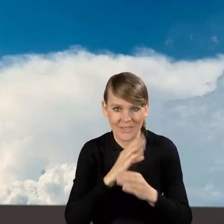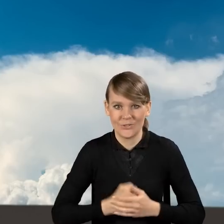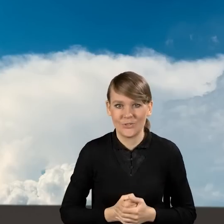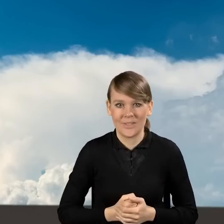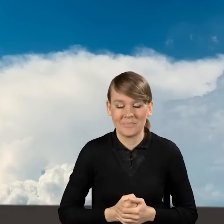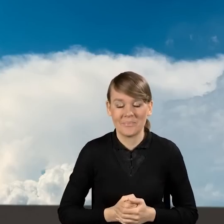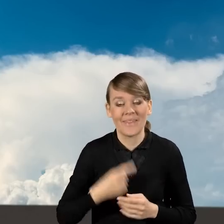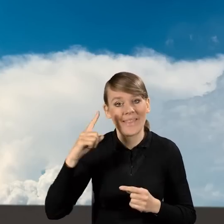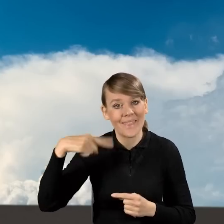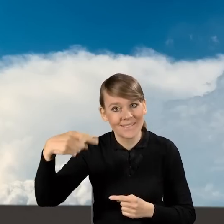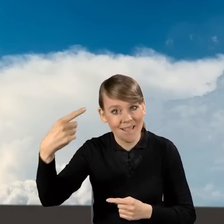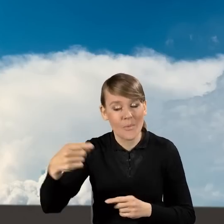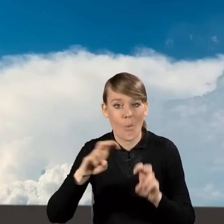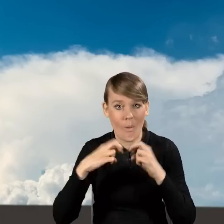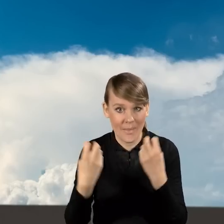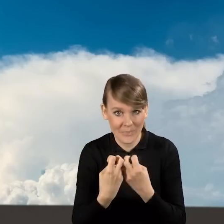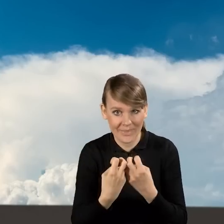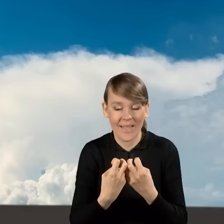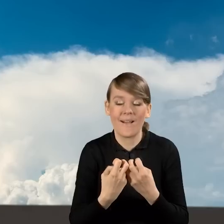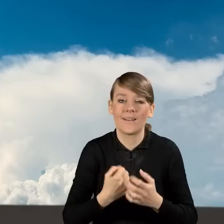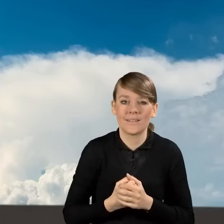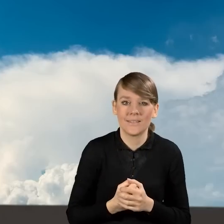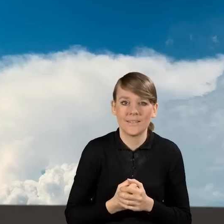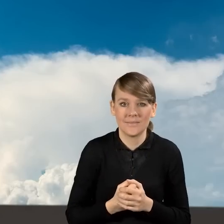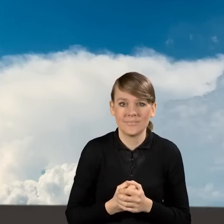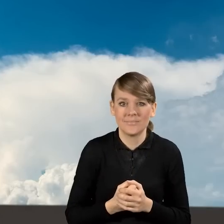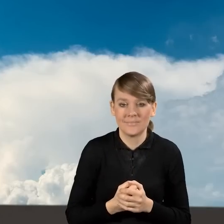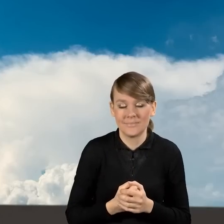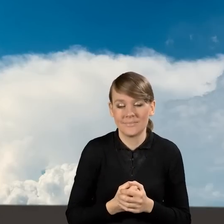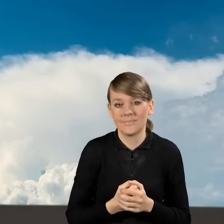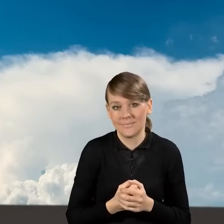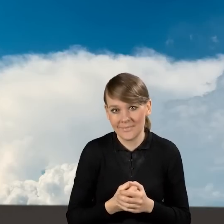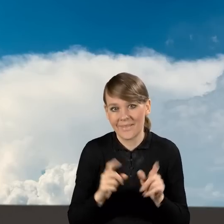Podczas naszych kolejnych webinarów, w tym najbliższego,